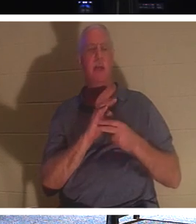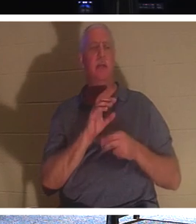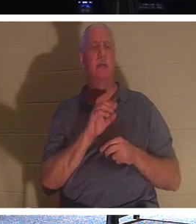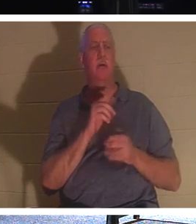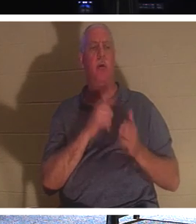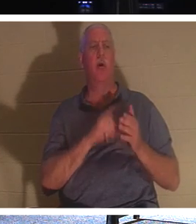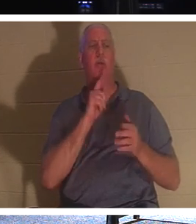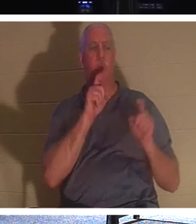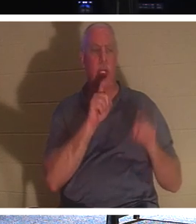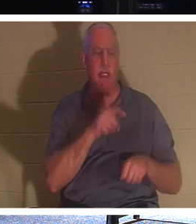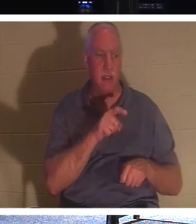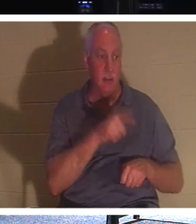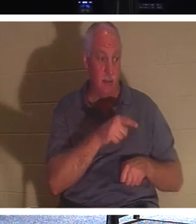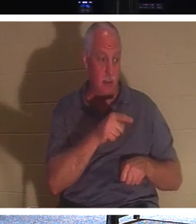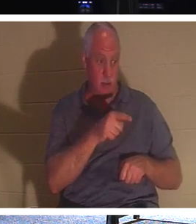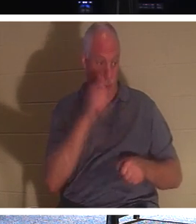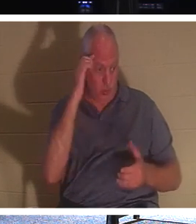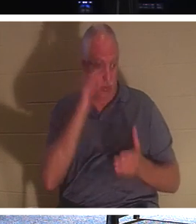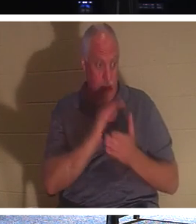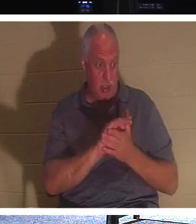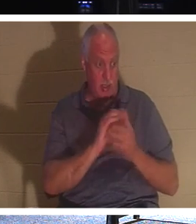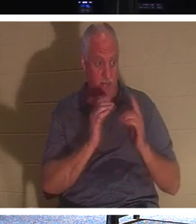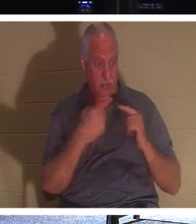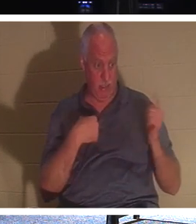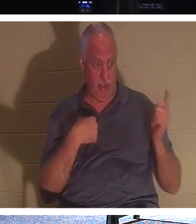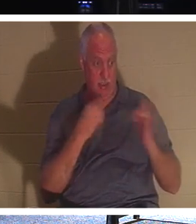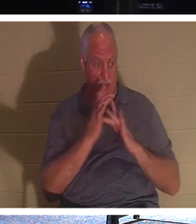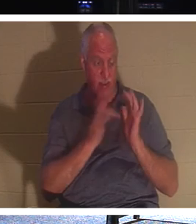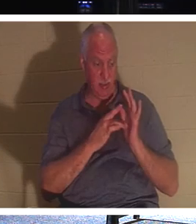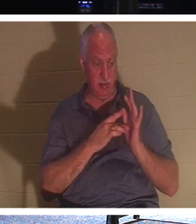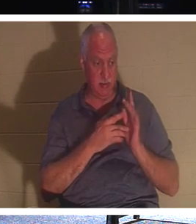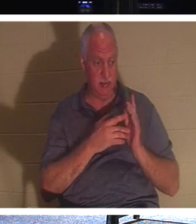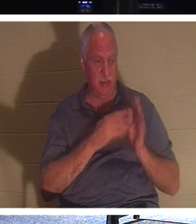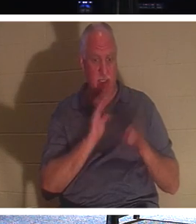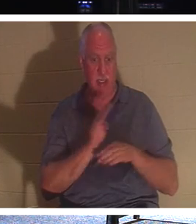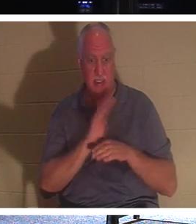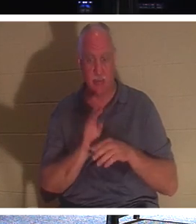ты верующий. Он говорит этому парню, смотри, давай возьмемся за то, чтобы достучаться до людей, пока